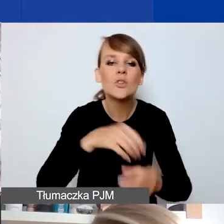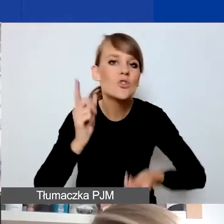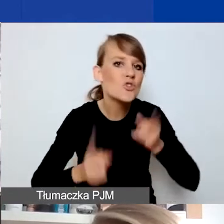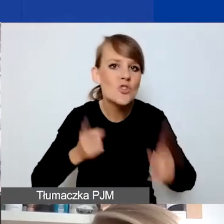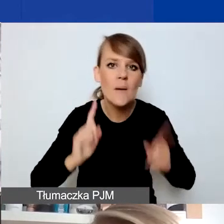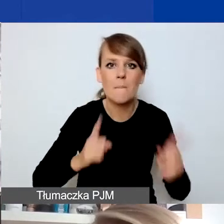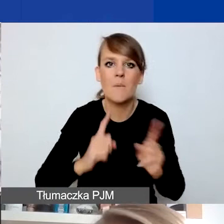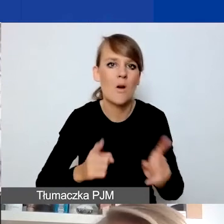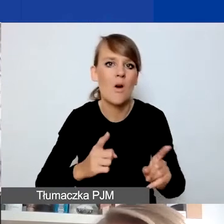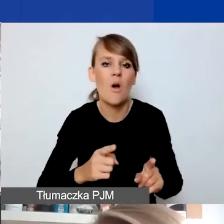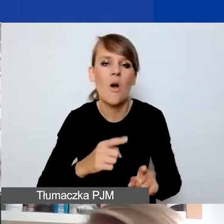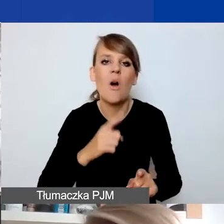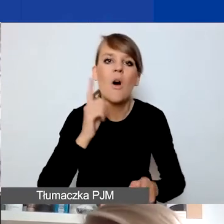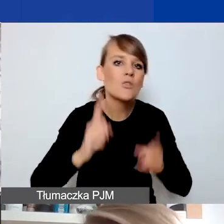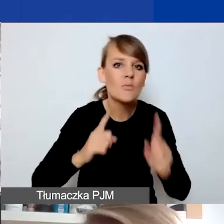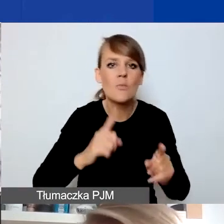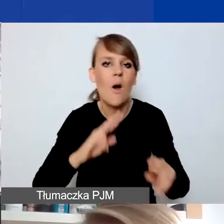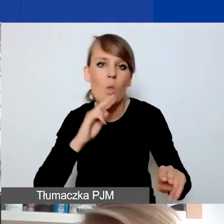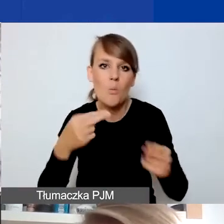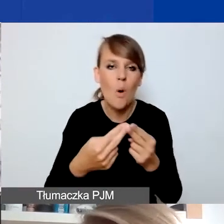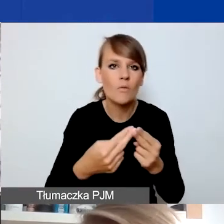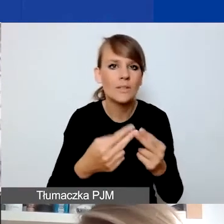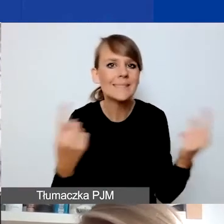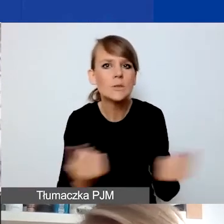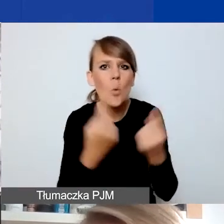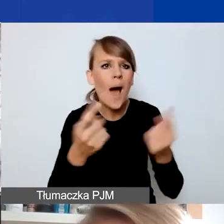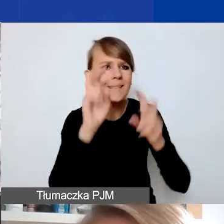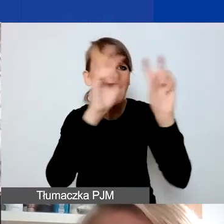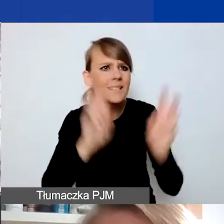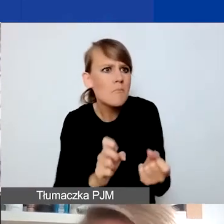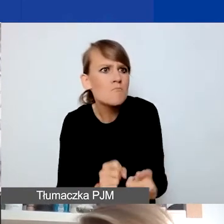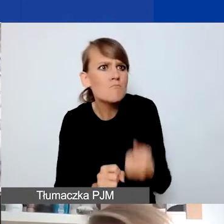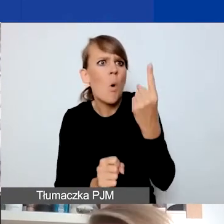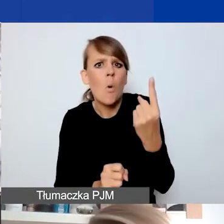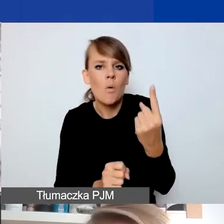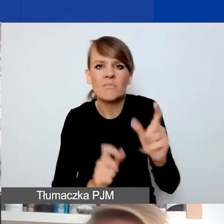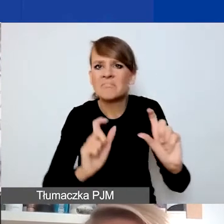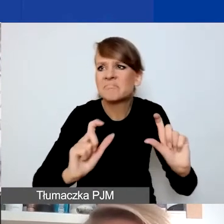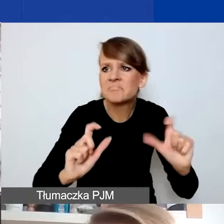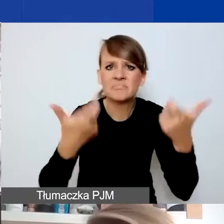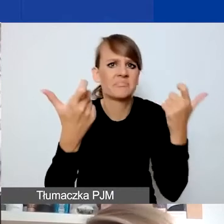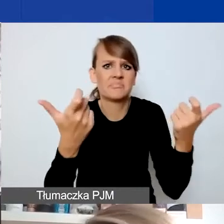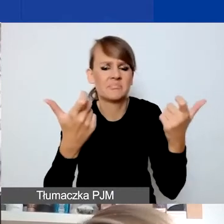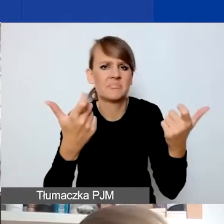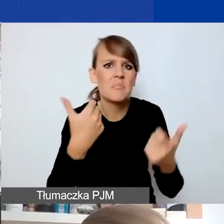na konkretną, zidentyfikowaną sytuację kryzysową, która się wydarzyła, wydarzy przed tym,